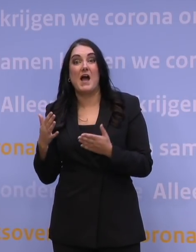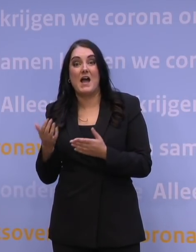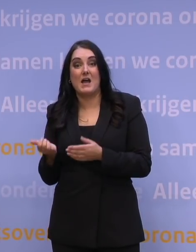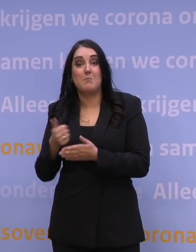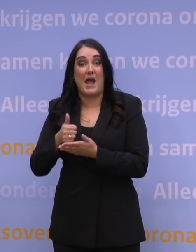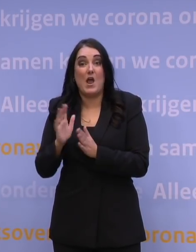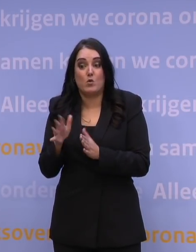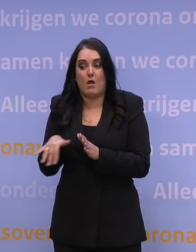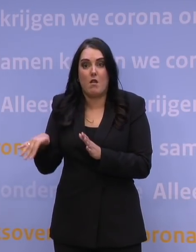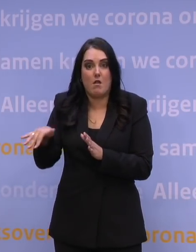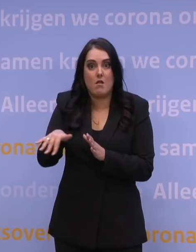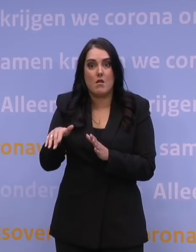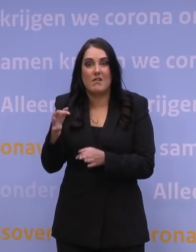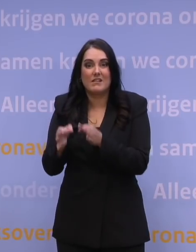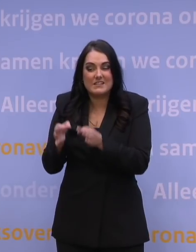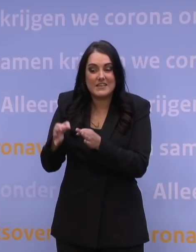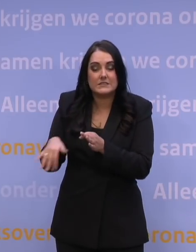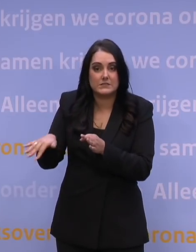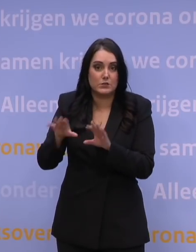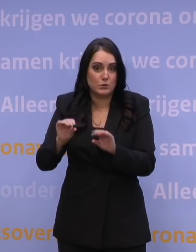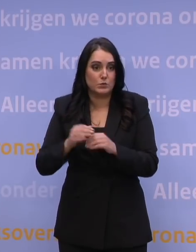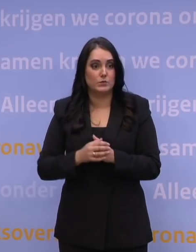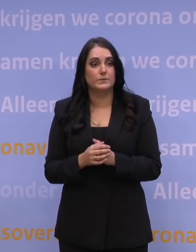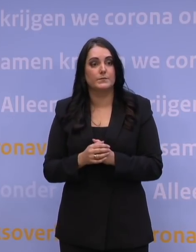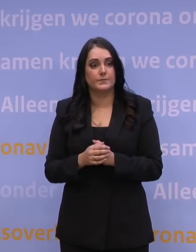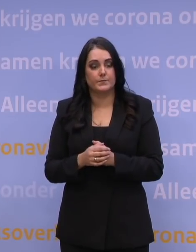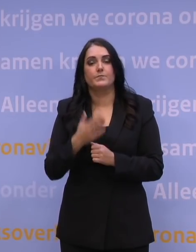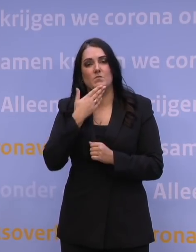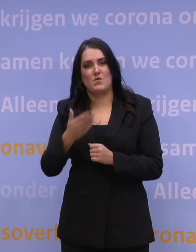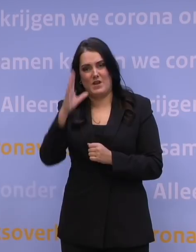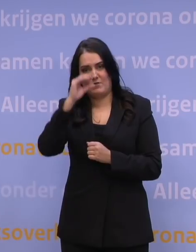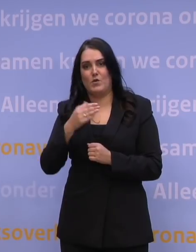een aantal van dat type pilots te doen. Nog een vraag voor meneer De Jonge.